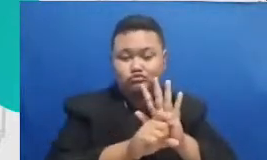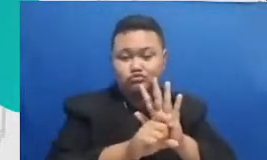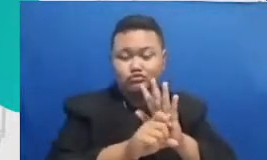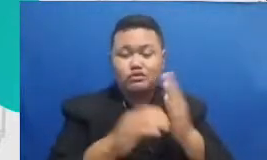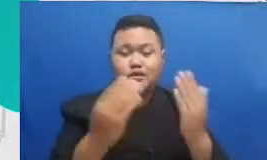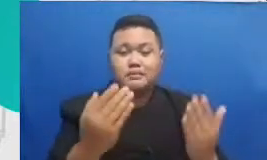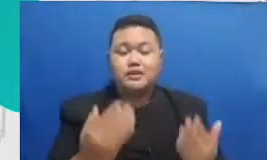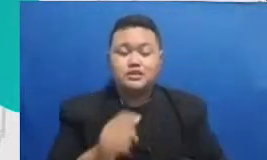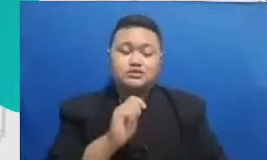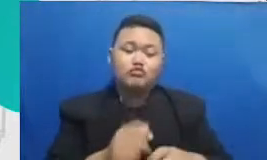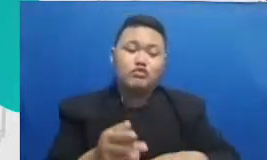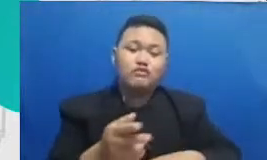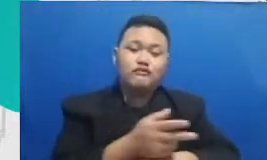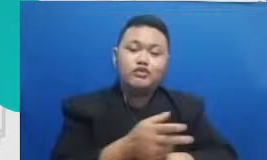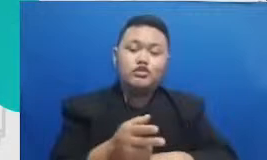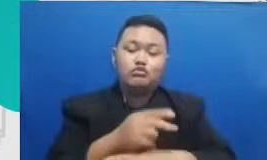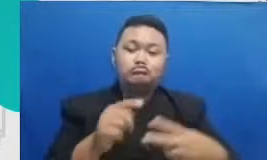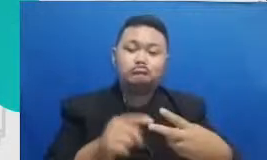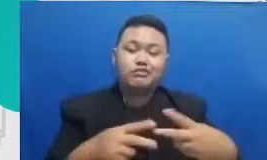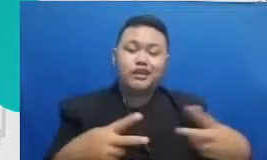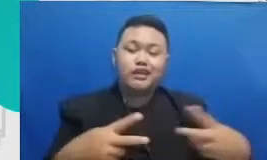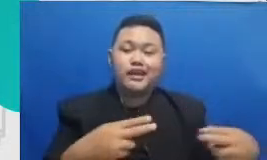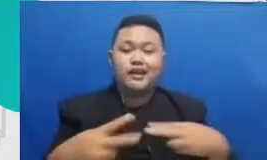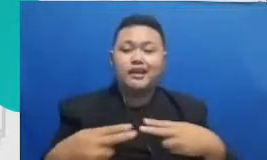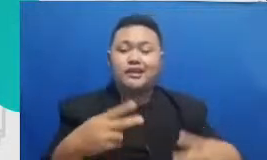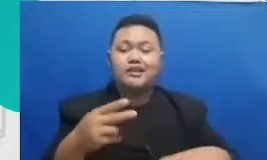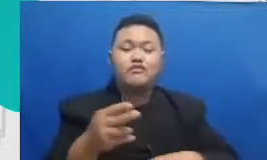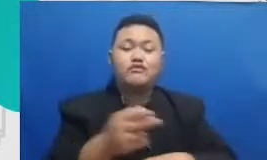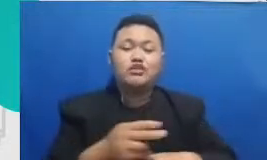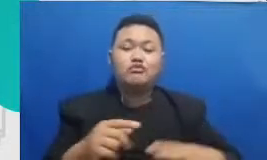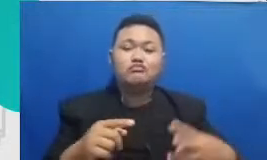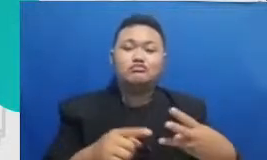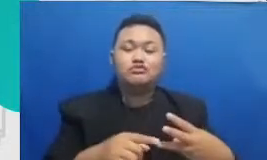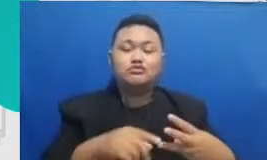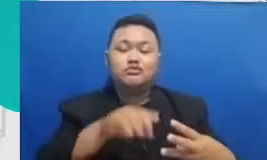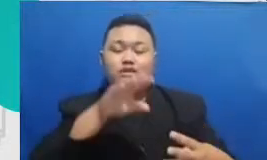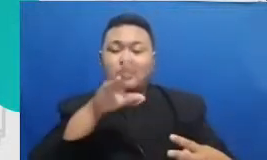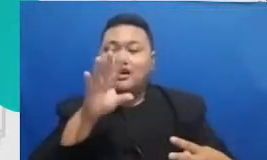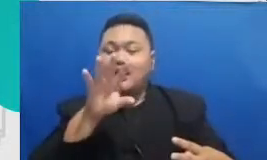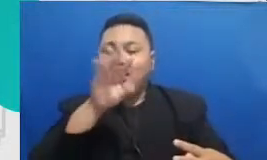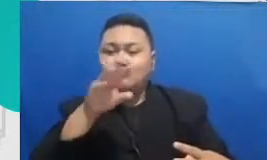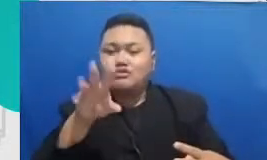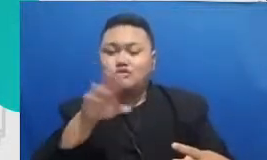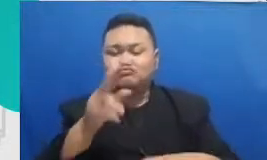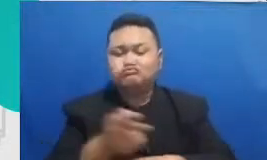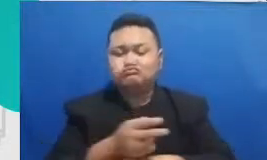audio untuk mem buat podcast untuk membuat blog aplikasi untuk membuat main map aplikasi untuk